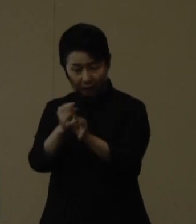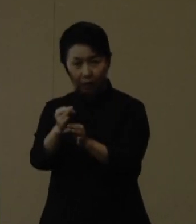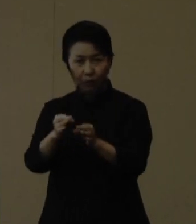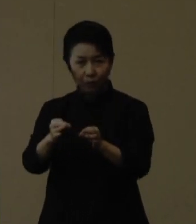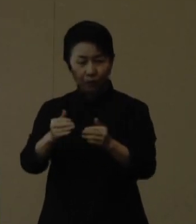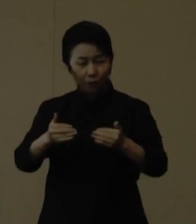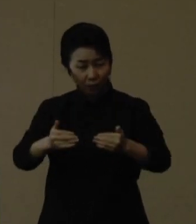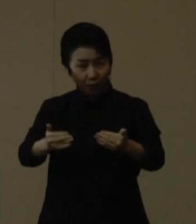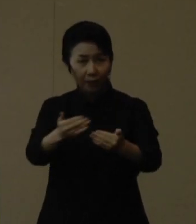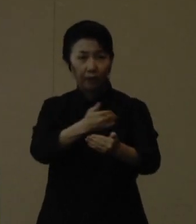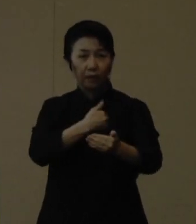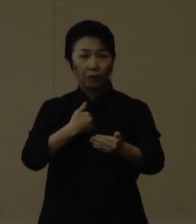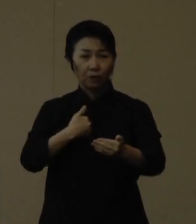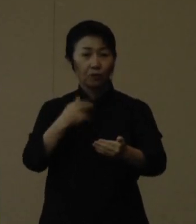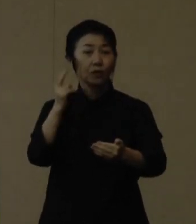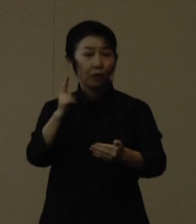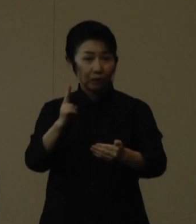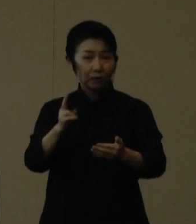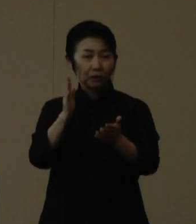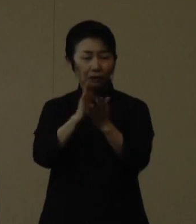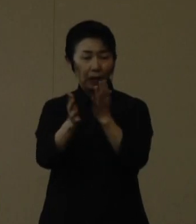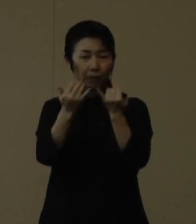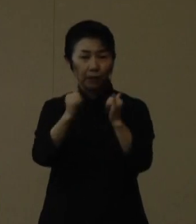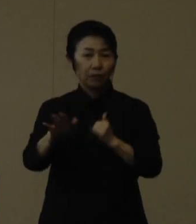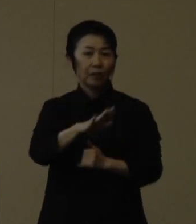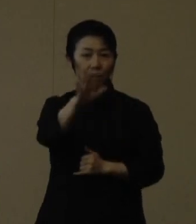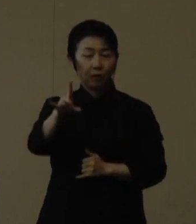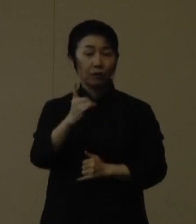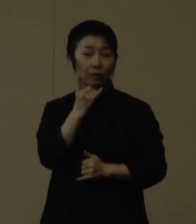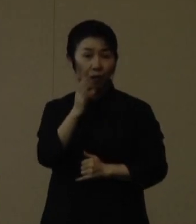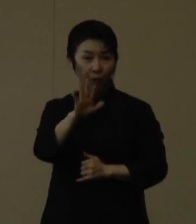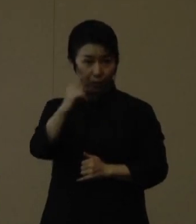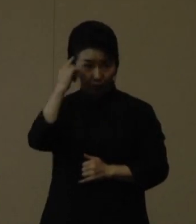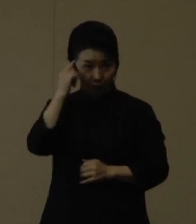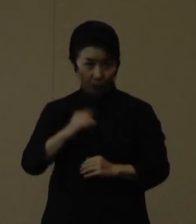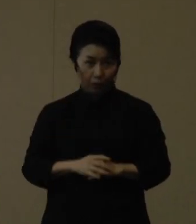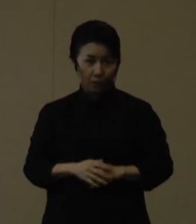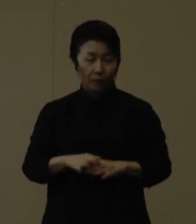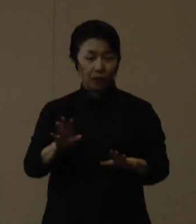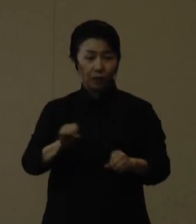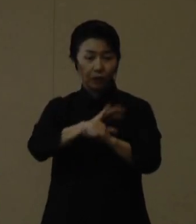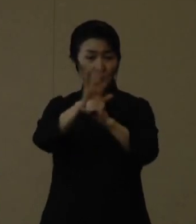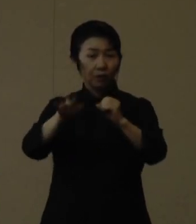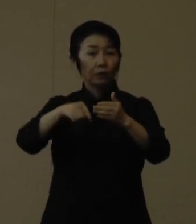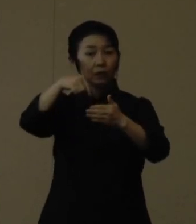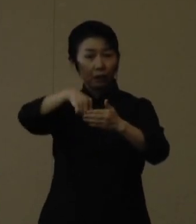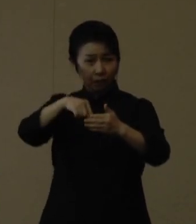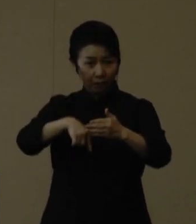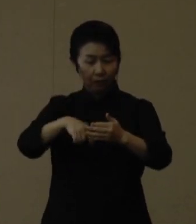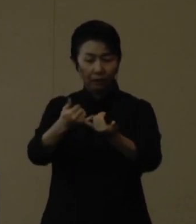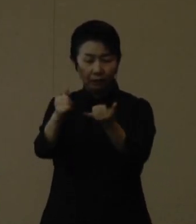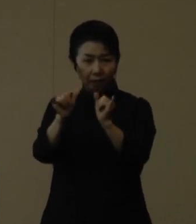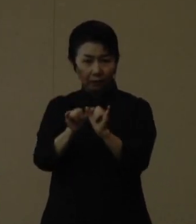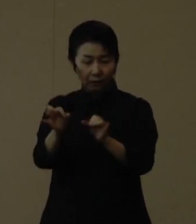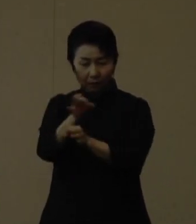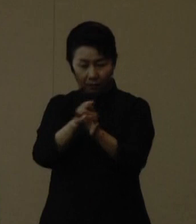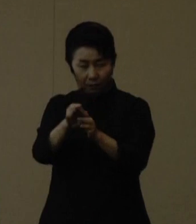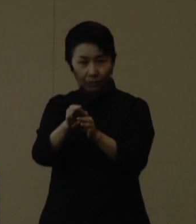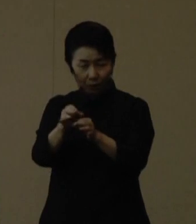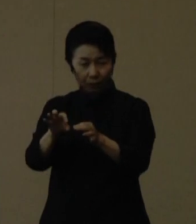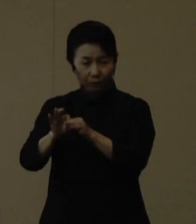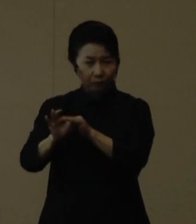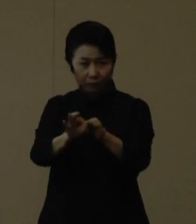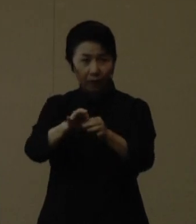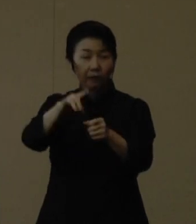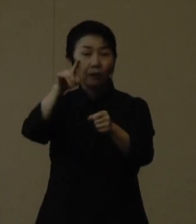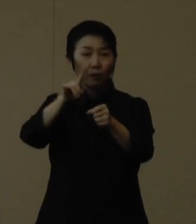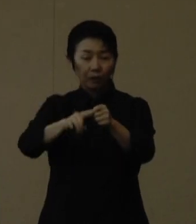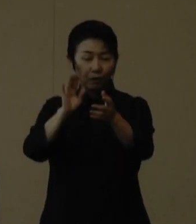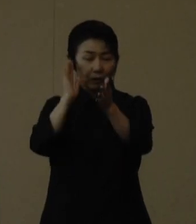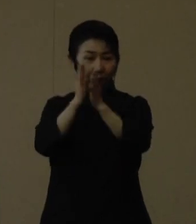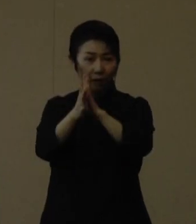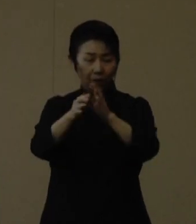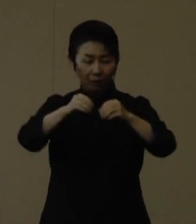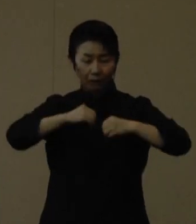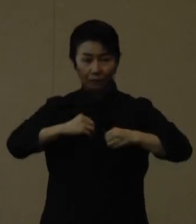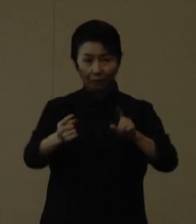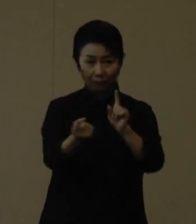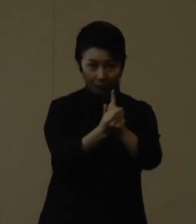皆様の期待も膨らんできていると認識しております コロナ禍において社会経済活動を維持し続けるためには、県の感染対策はもとより、県民お一人お一人、